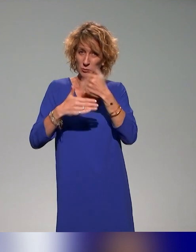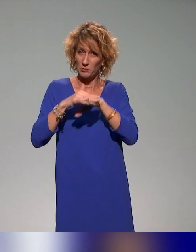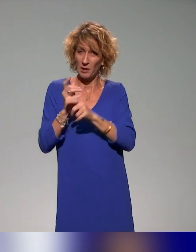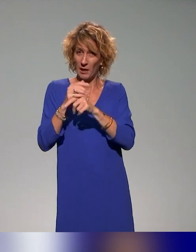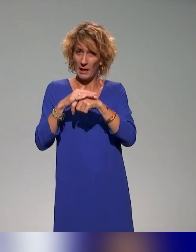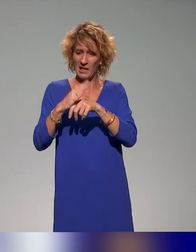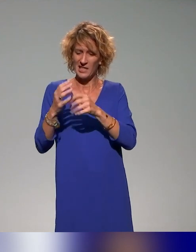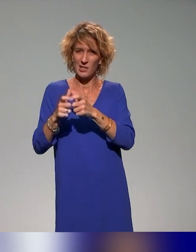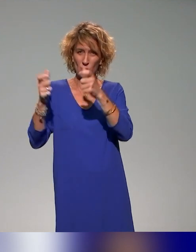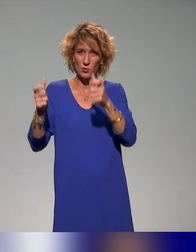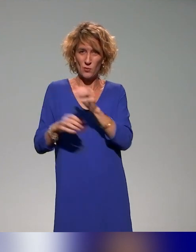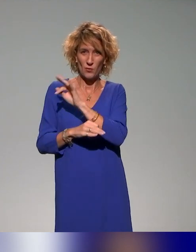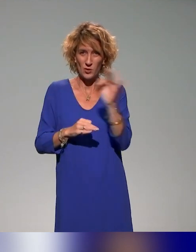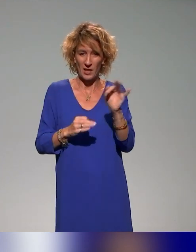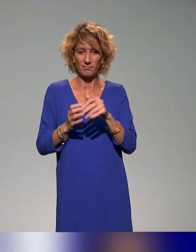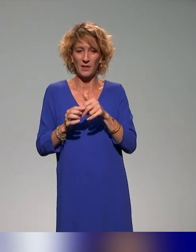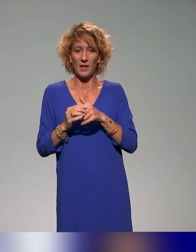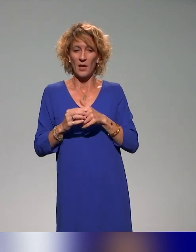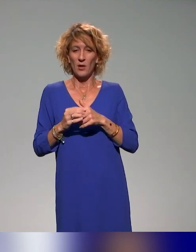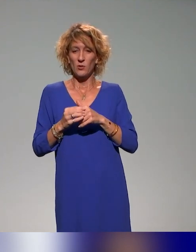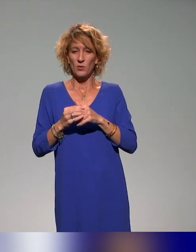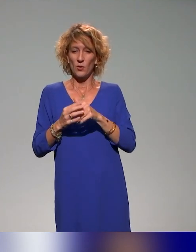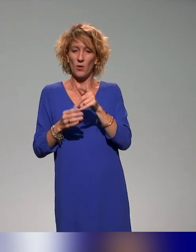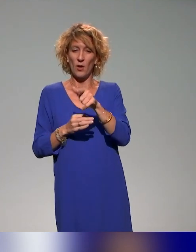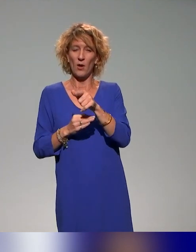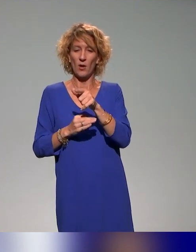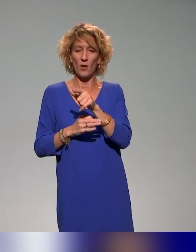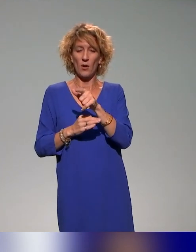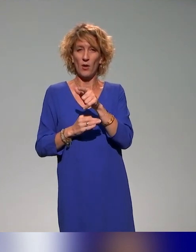Je coordonne une équipe qui traite des questions du supérieur et de